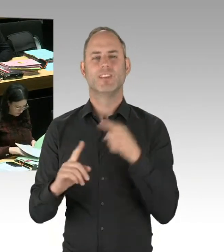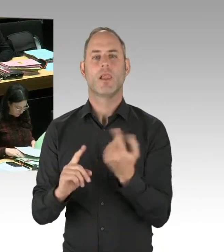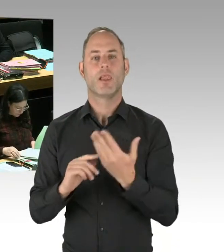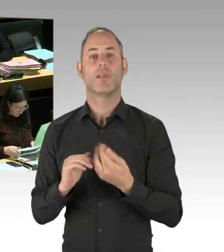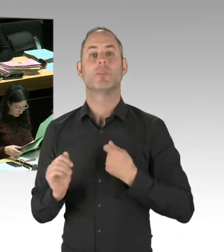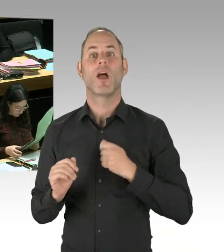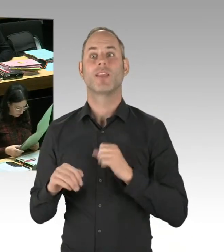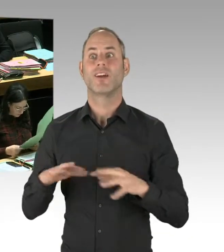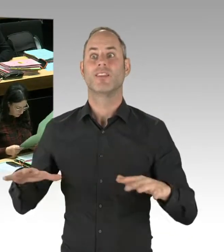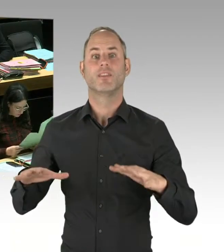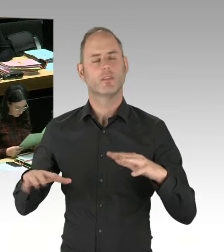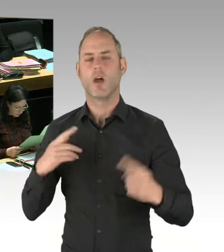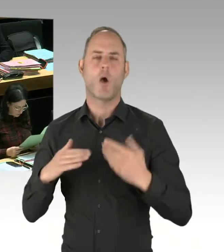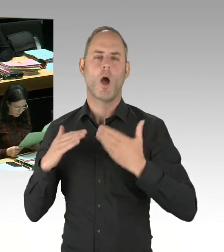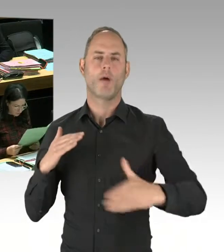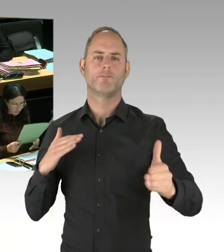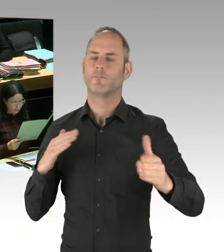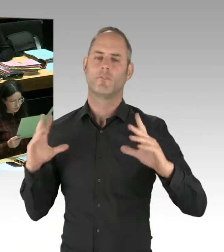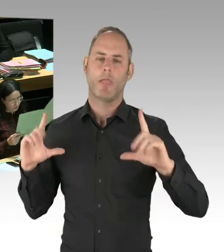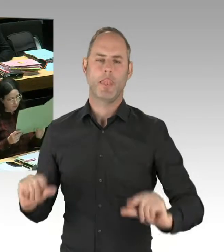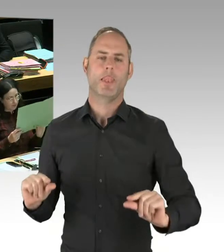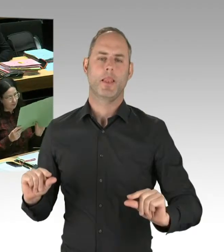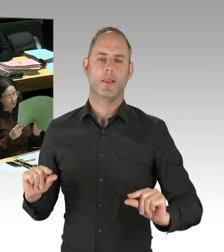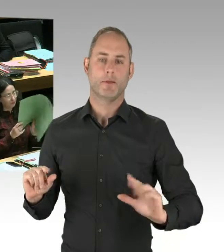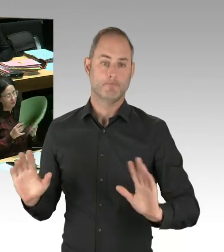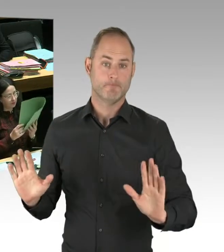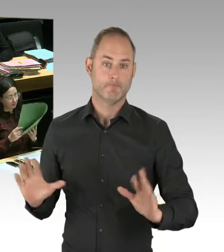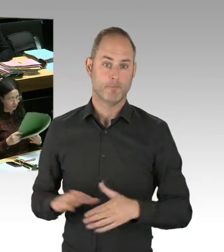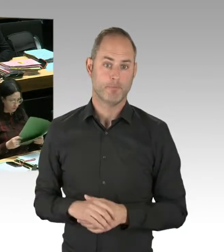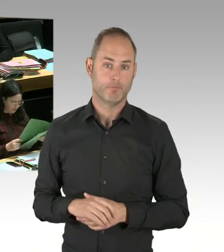Auch die bestätigen das inzwischen. Ihre Vorurteile sind aus einer Zeit schon vor einigen Jahren.